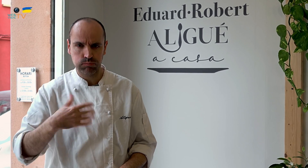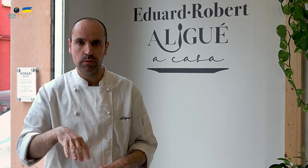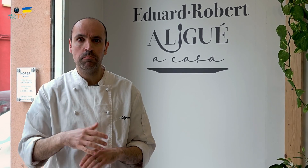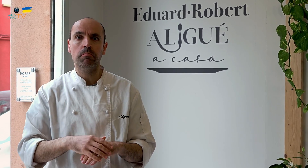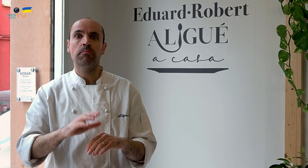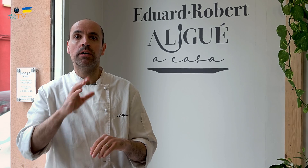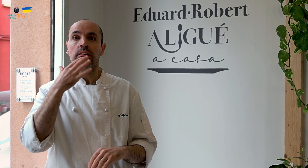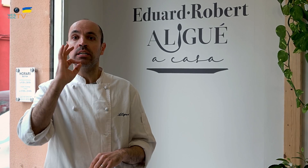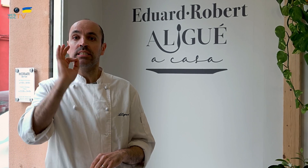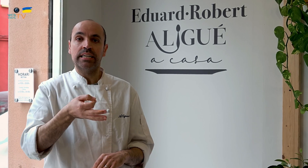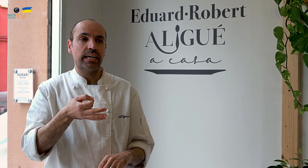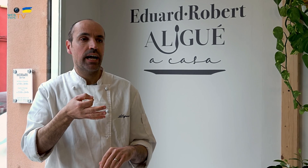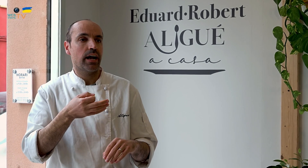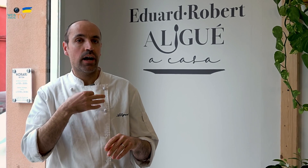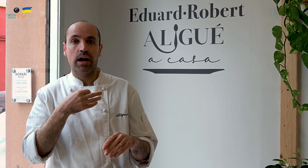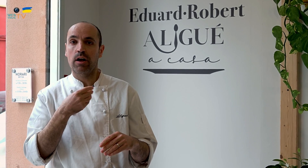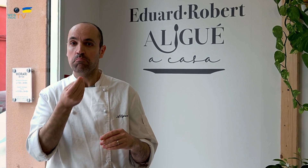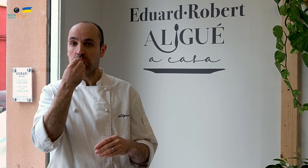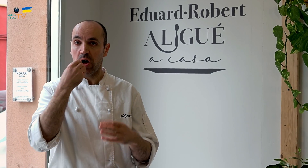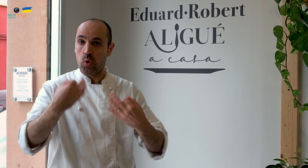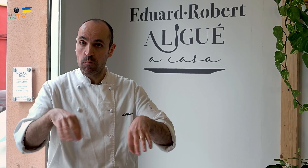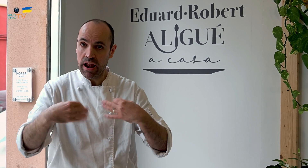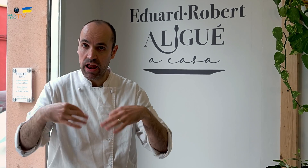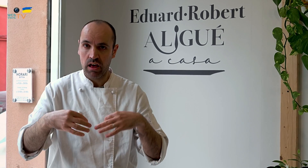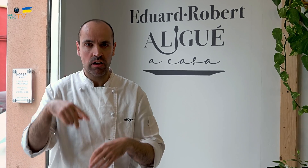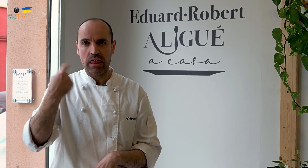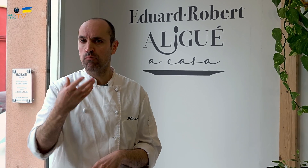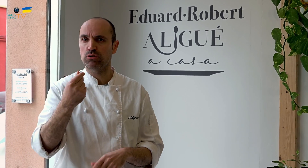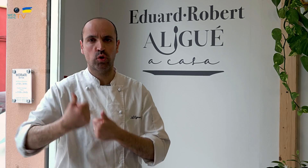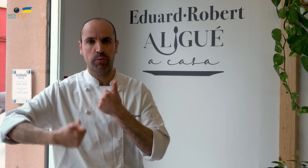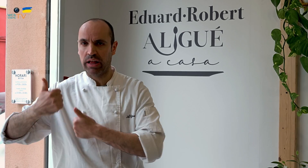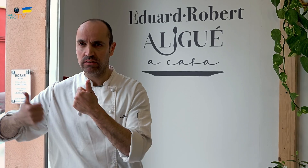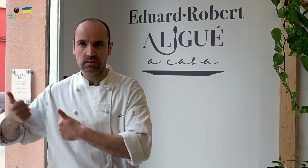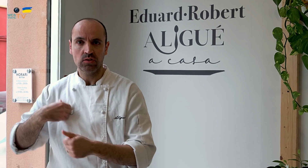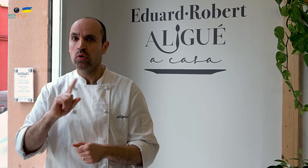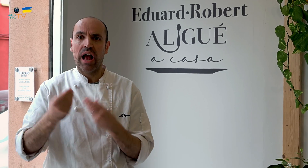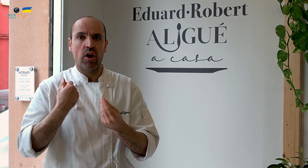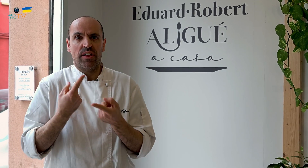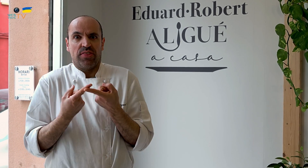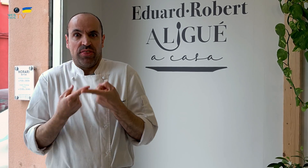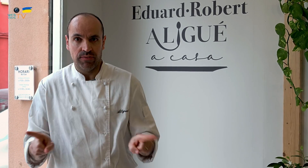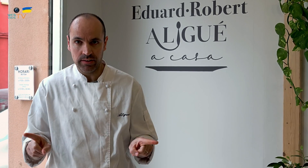Para comida normal, hay mucha competencia, nosotros lo hacemos diferente.